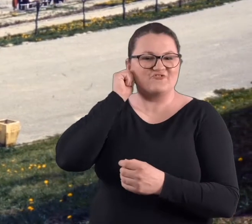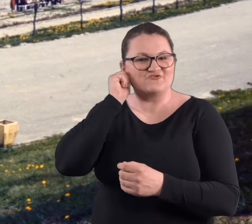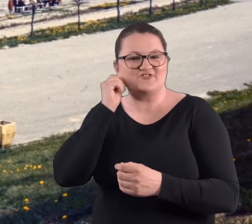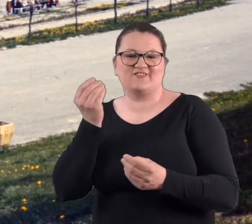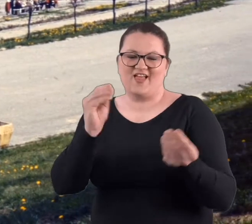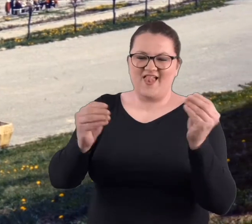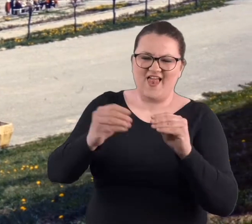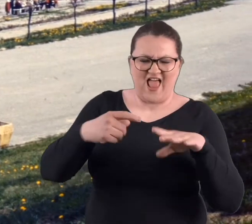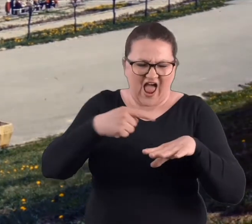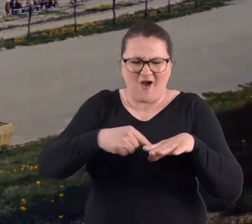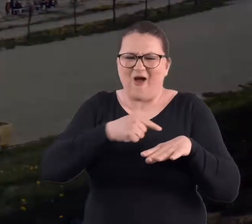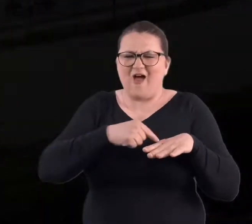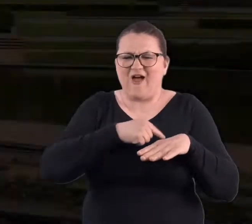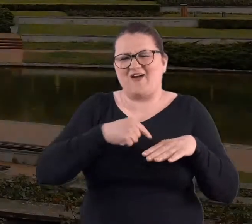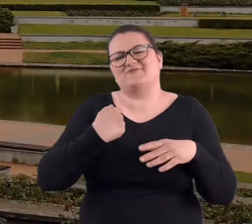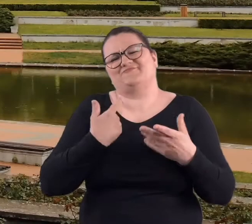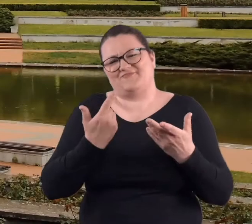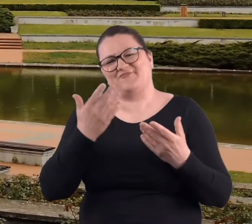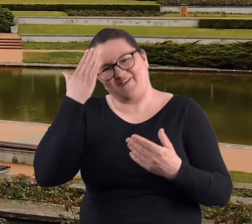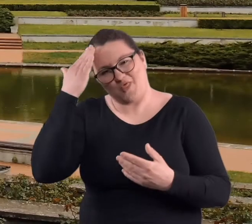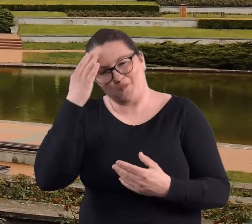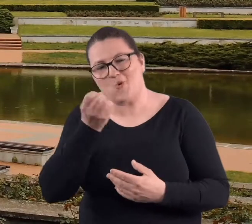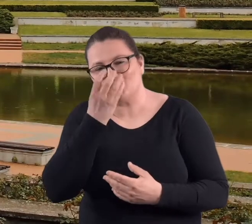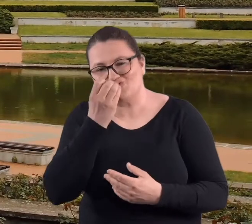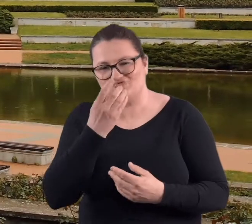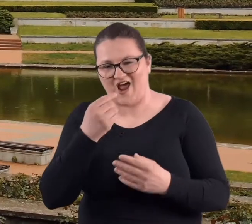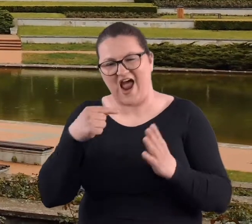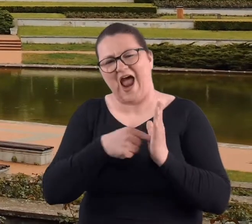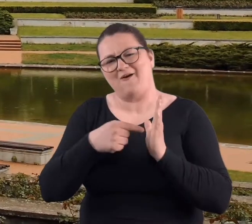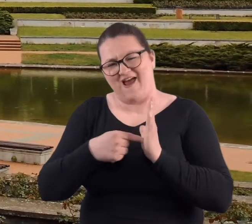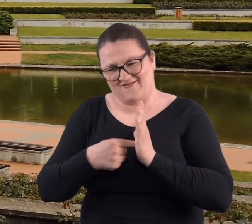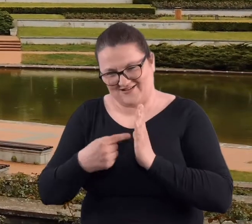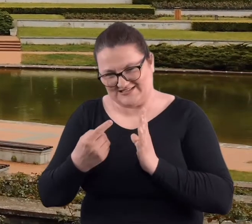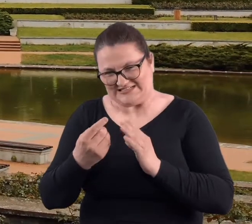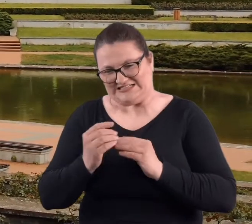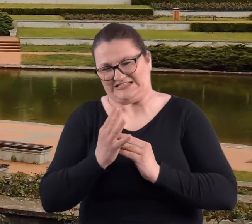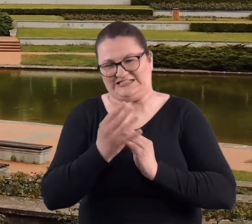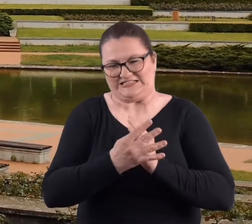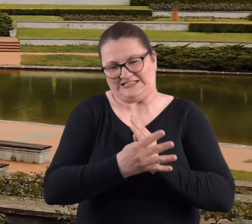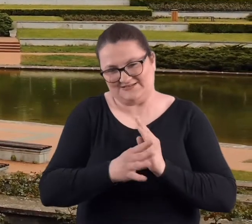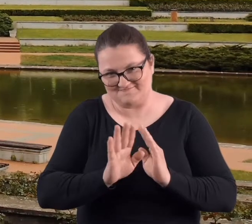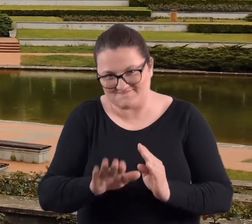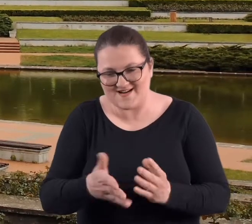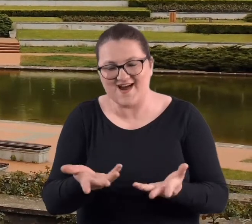pokaleczone byłyśmy, no bo wiadomo, róża nigdy nie jest bez kolców.